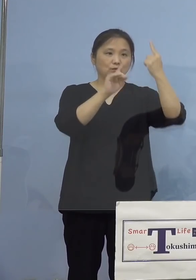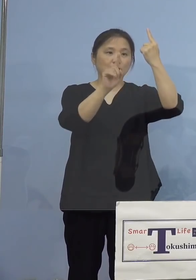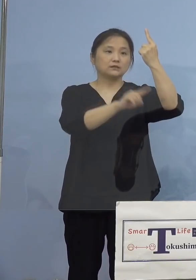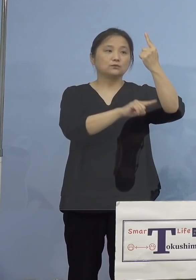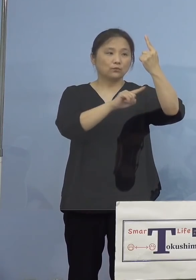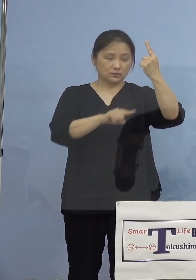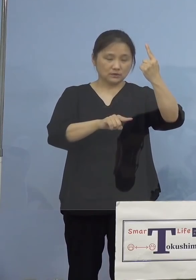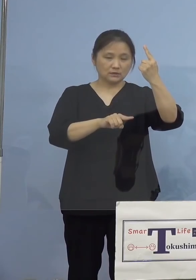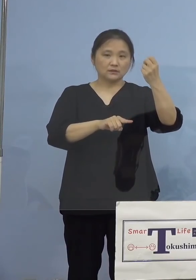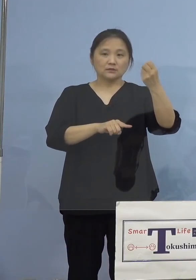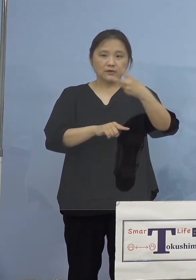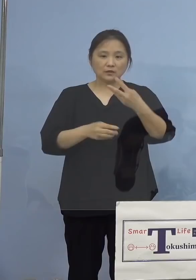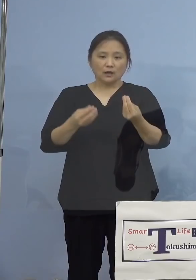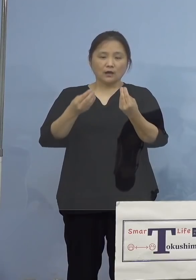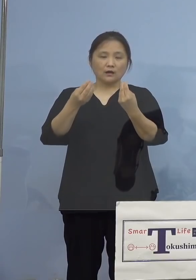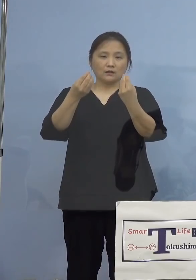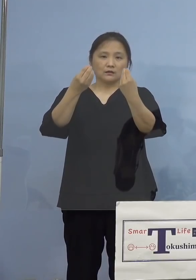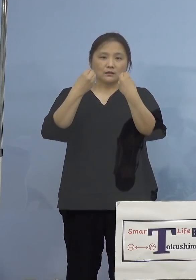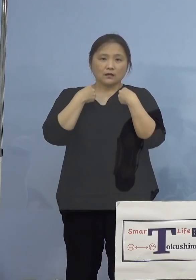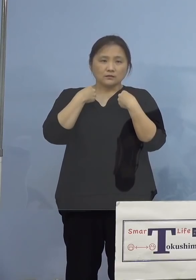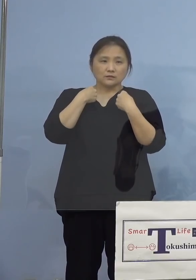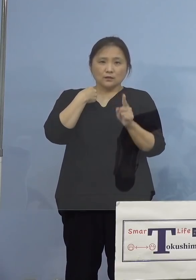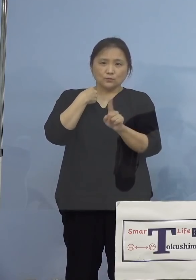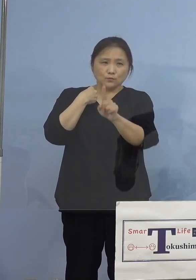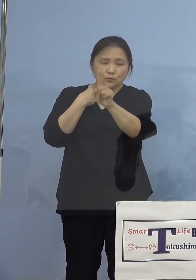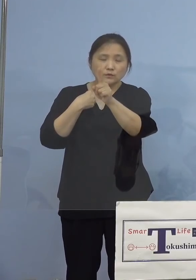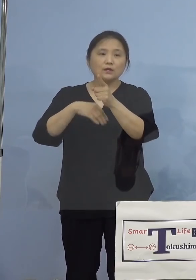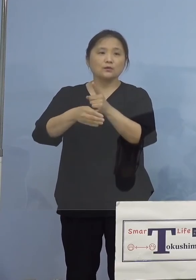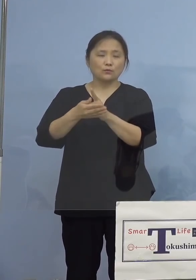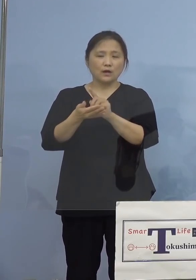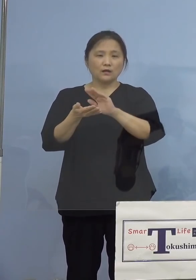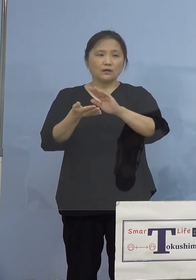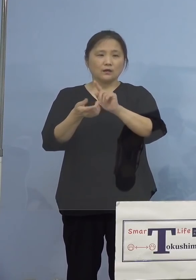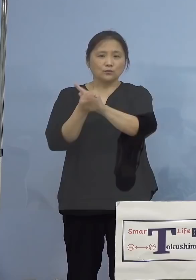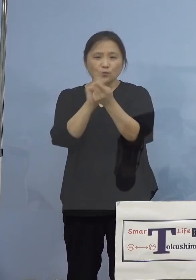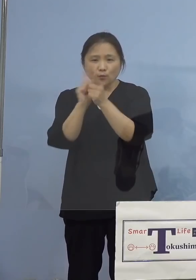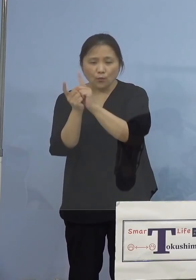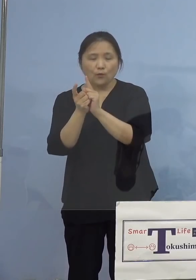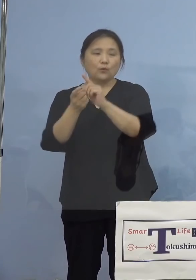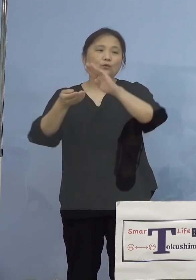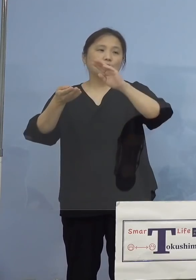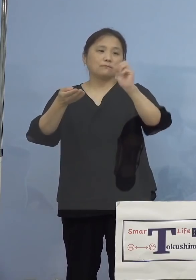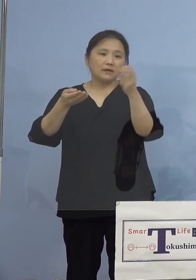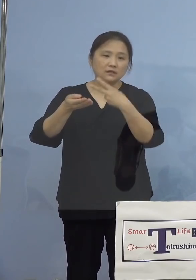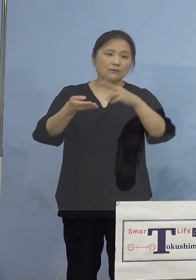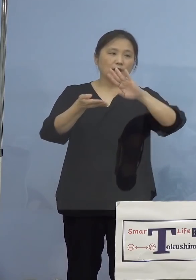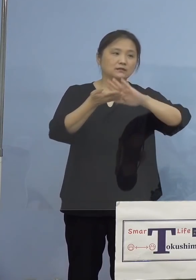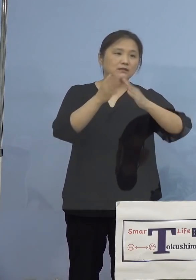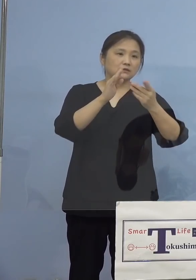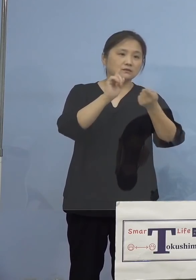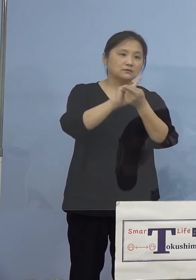また主な感染経路につきましては 濃厚接触者または接触者が10名、